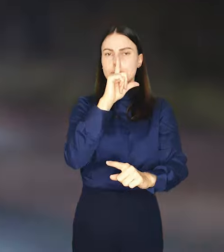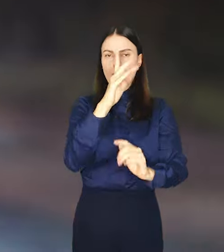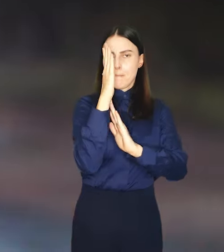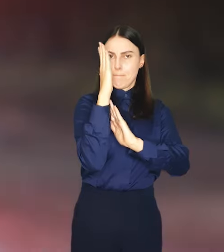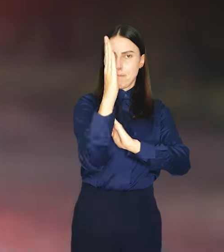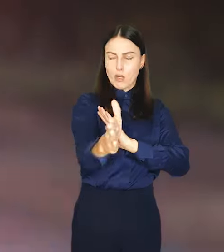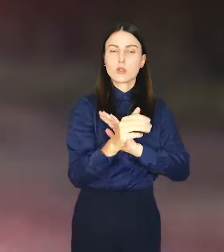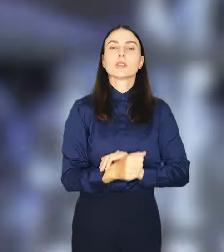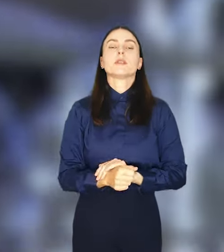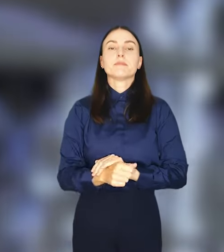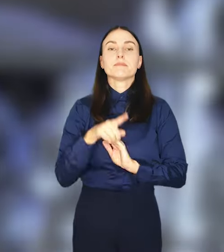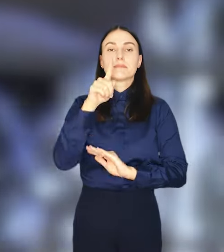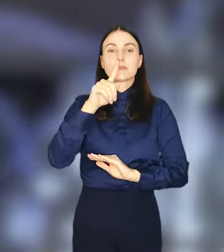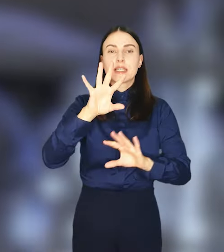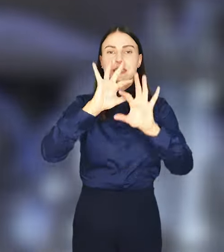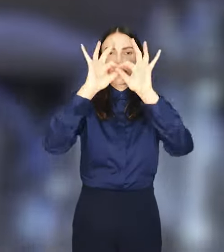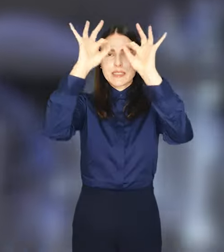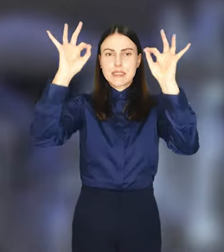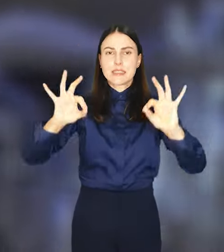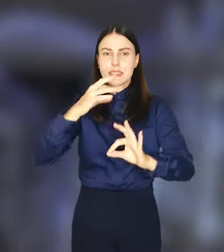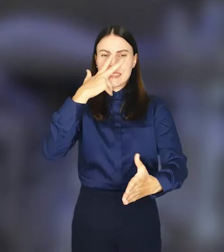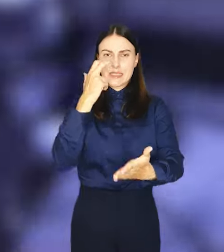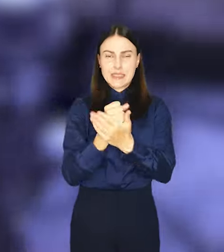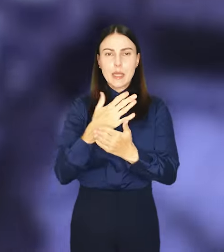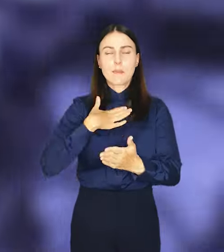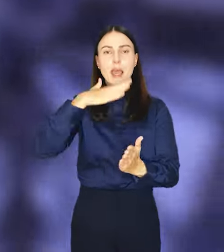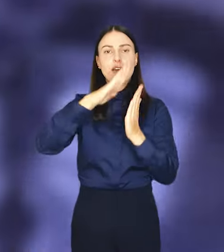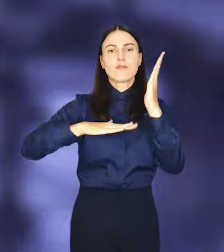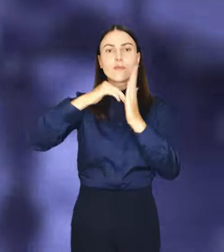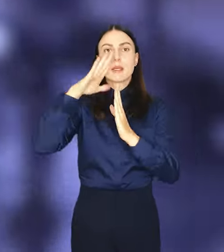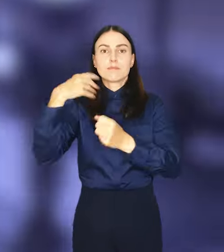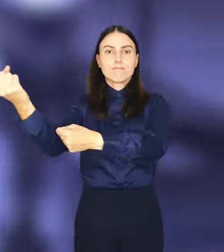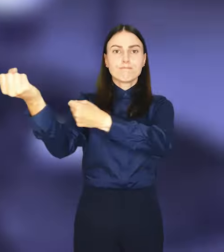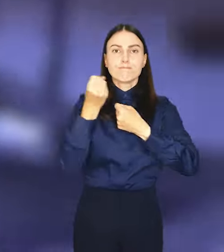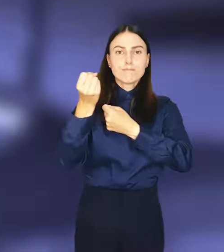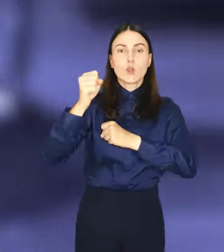Taką ilość certyfikowanej farby trzeba przywieźć do Wrocławia pięcioma